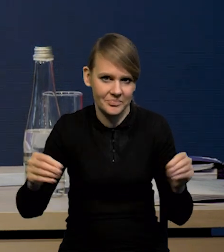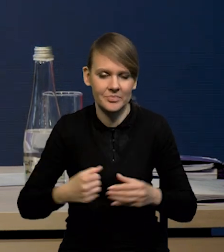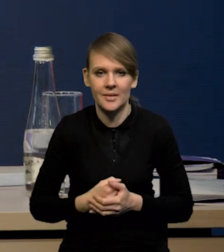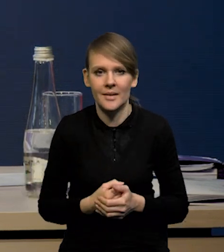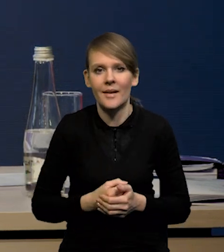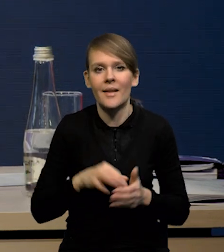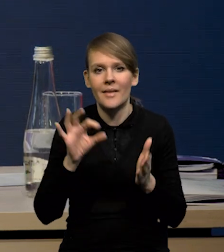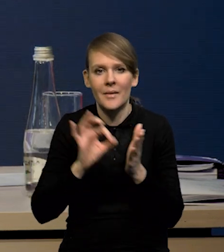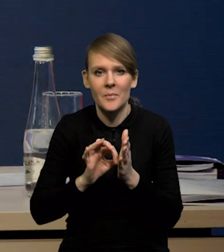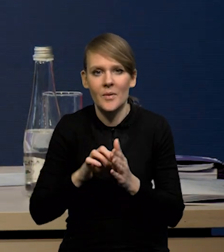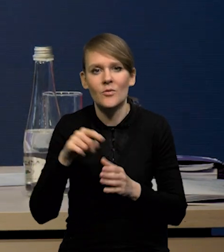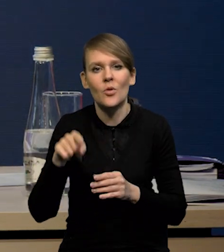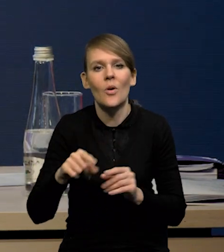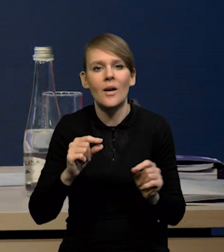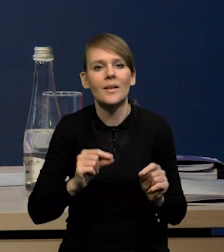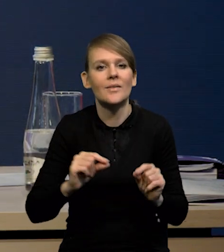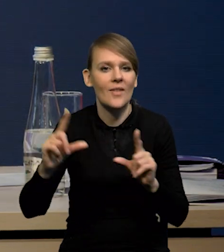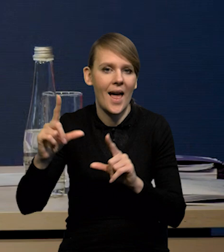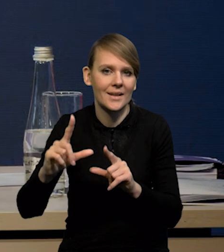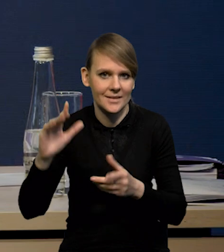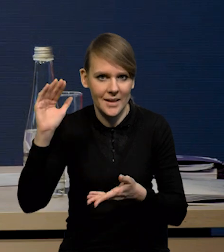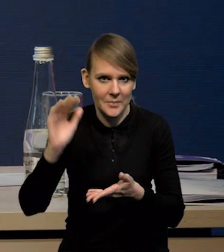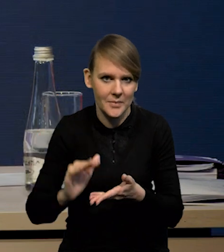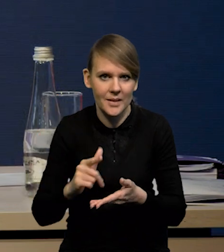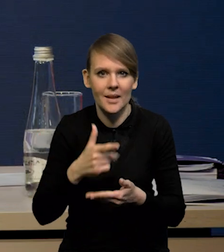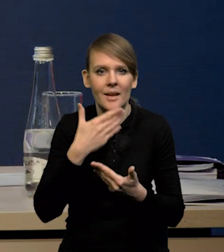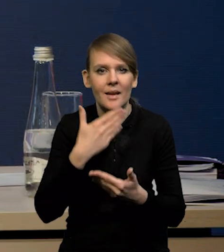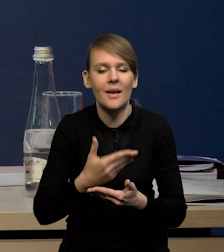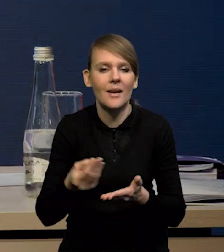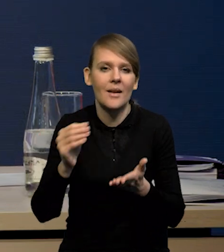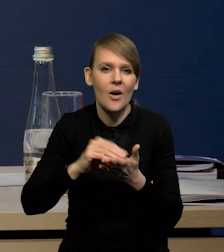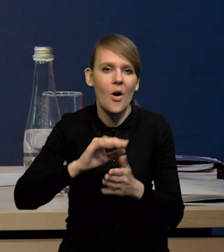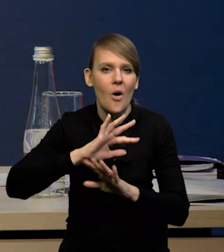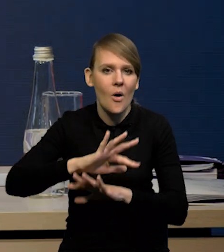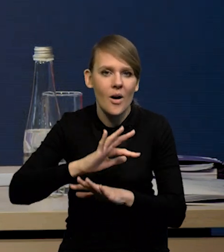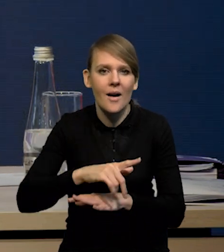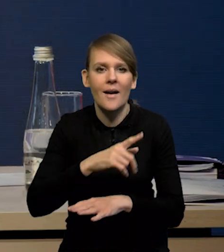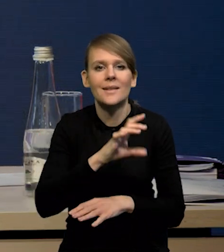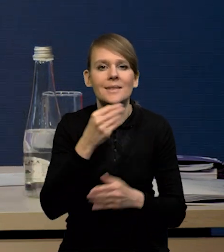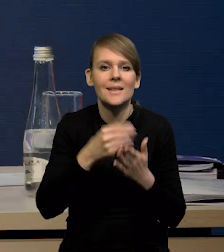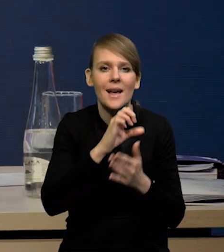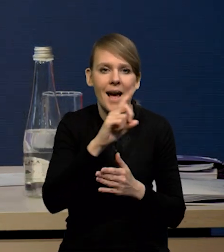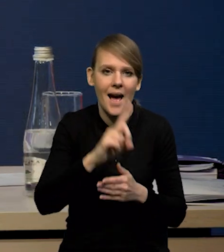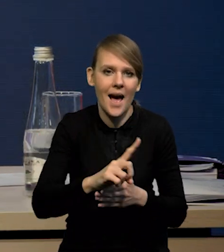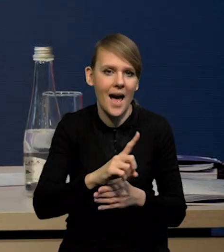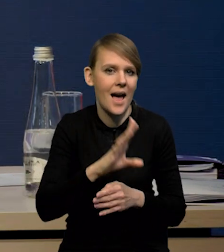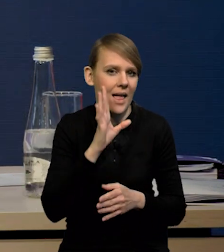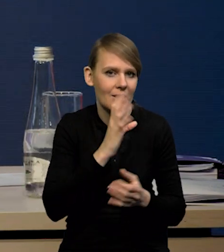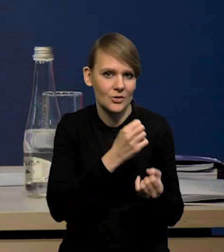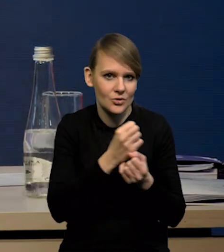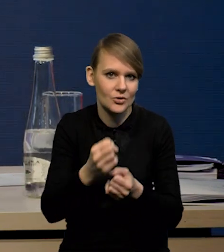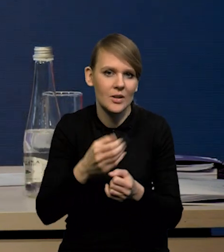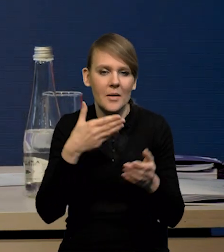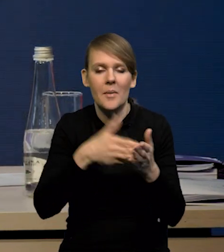No, na pewno w kierunku niższej inflacji działają również te działania osłonowe, czyli zamrożenie cen gazu, maksymalne ceny na energię elektryczną,